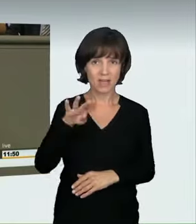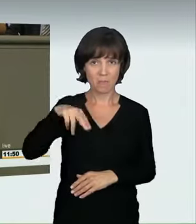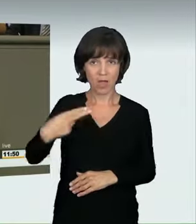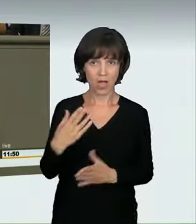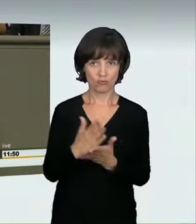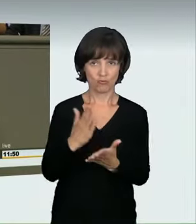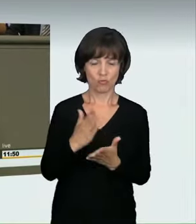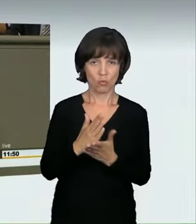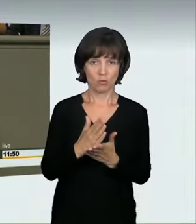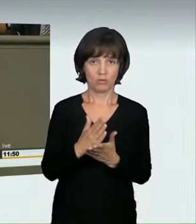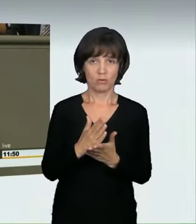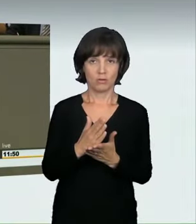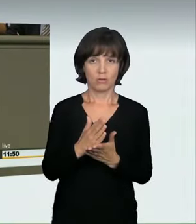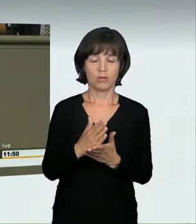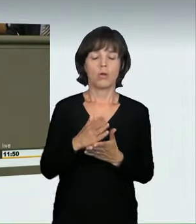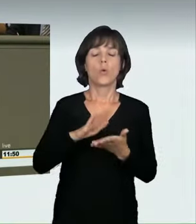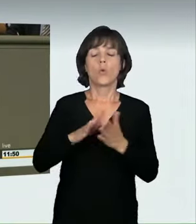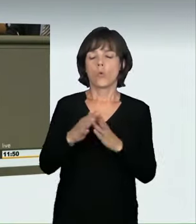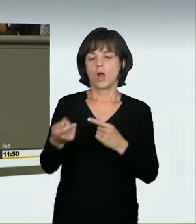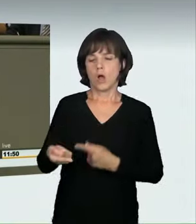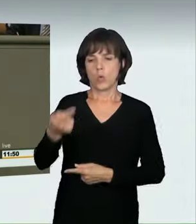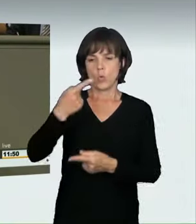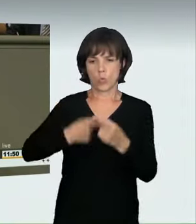wenn es um diese Art von Raserei geht. Oder umgekehrt dargestellt: